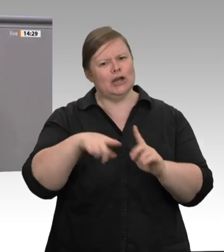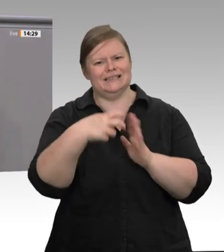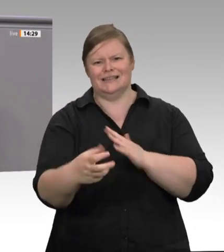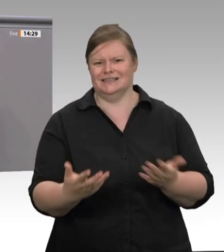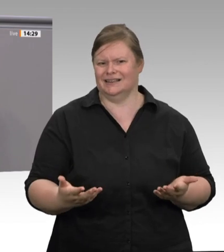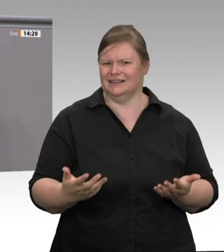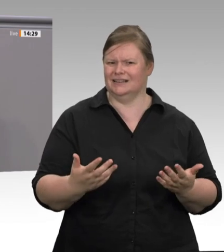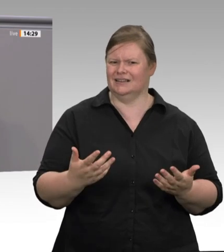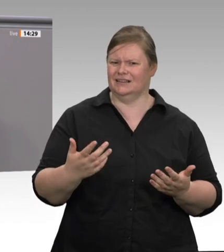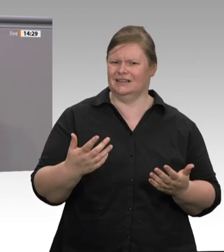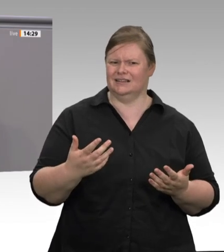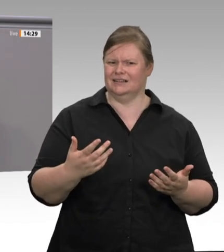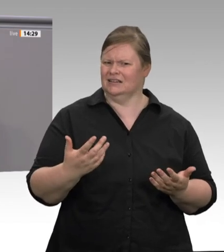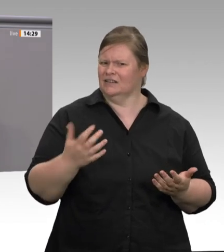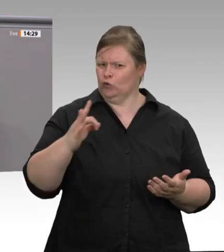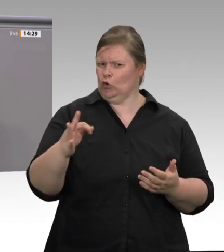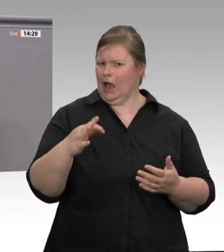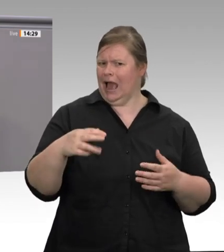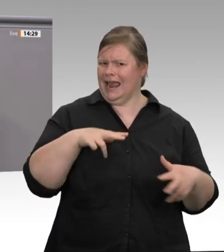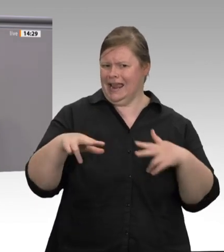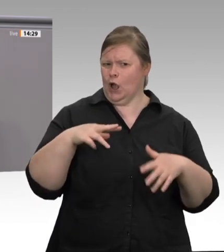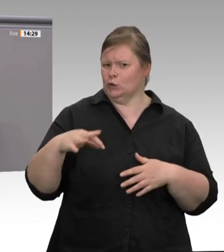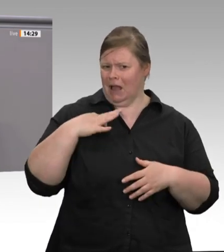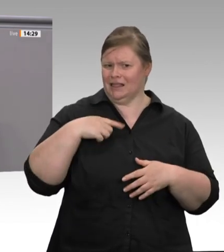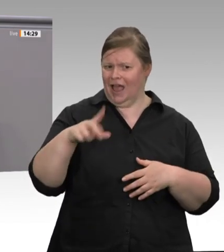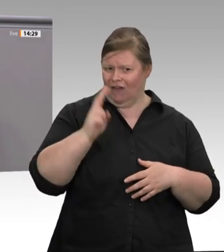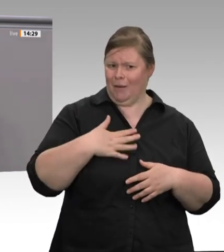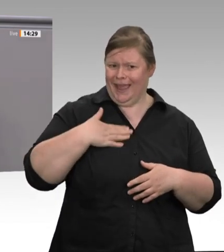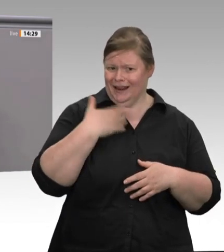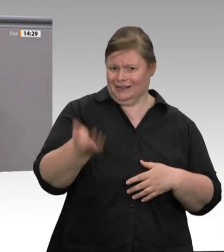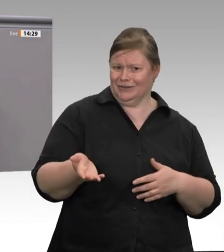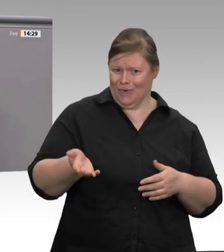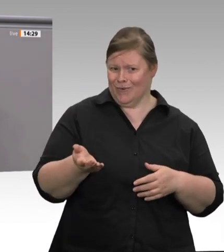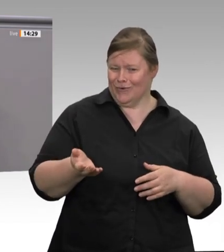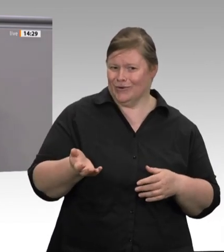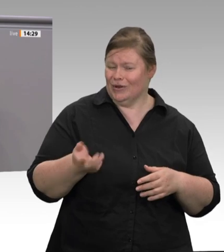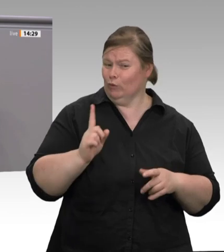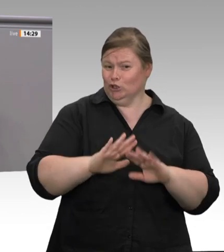der Coronapandemie als Berater tätig war, dann ist auch das